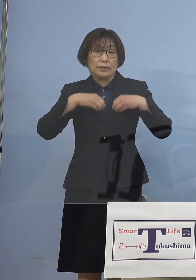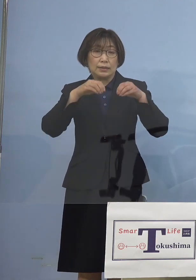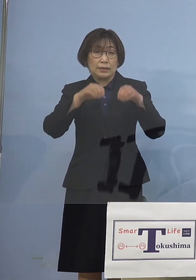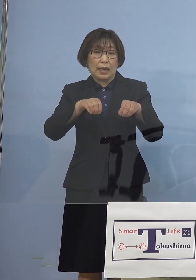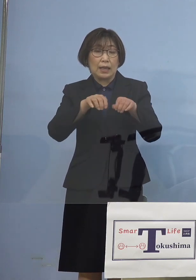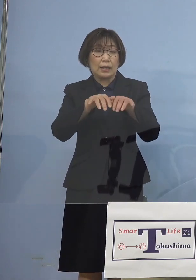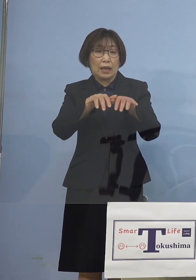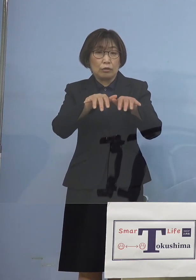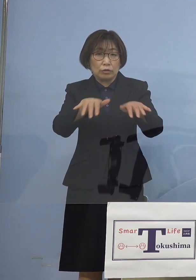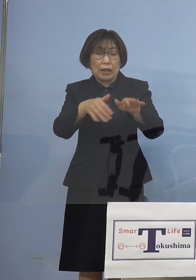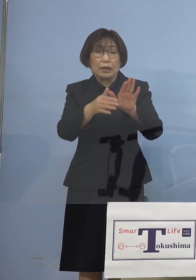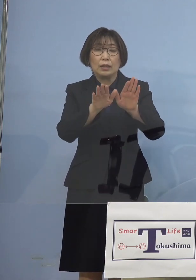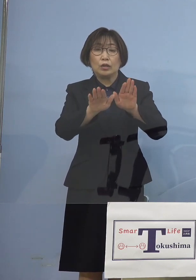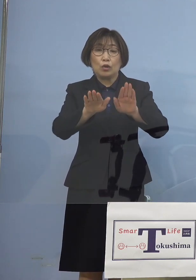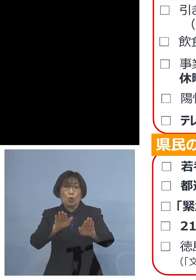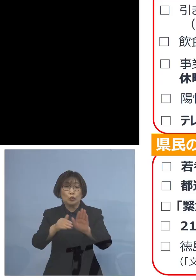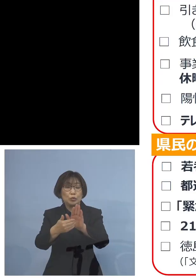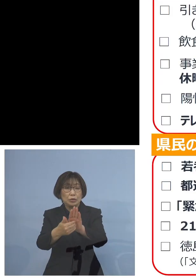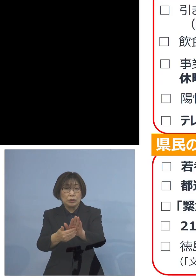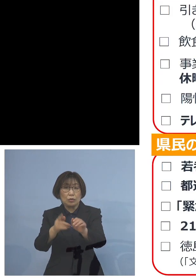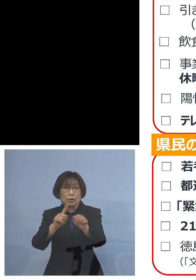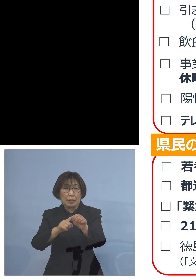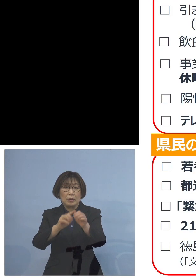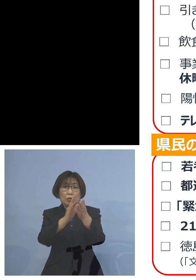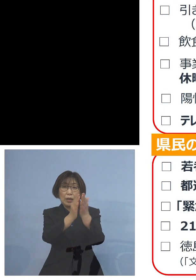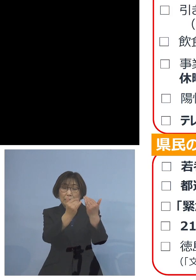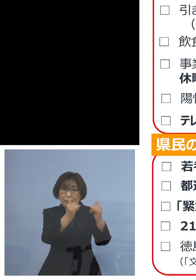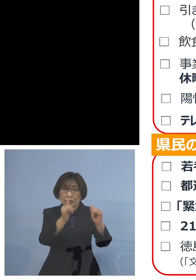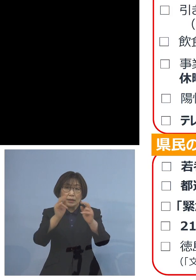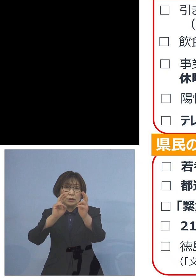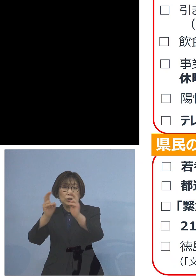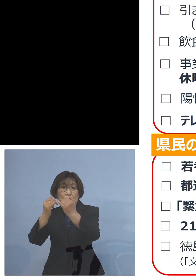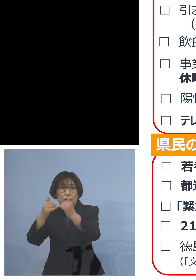今度は県民 また事業者の皆様方へのお願い